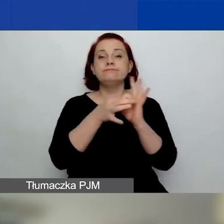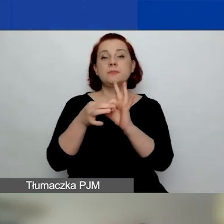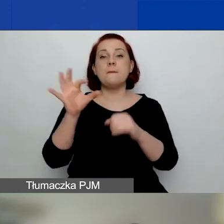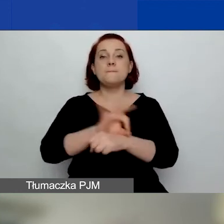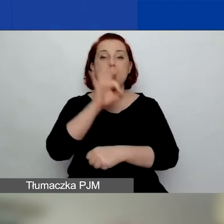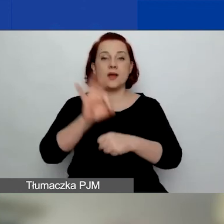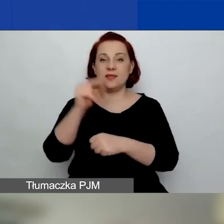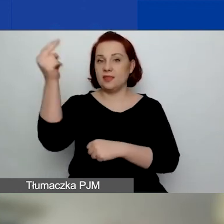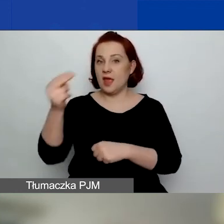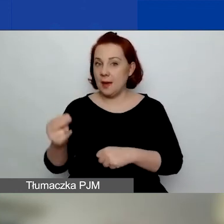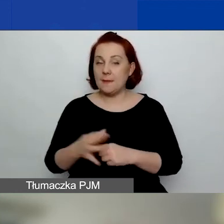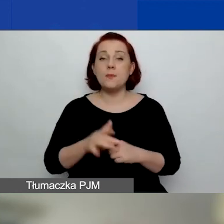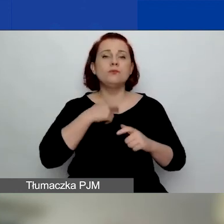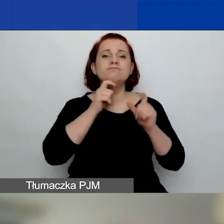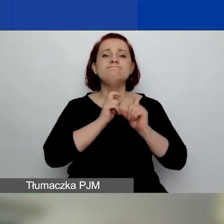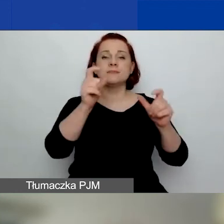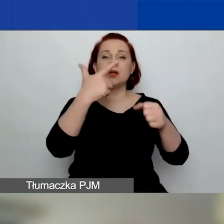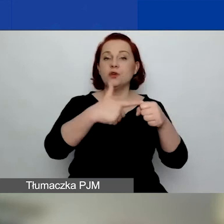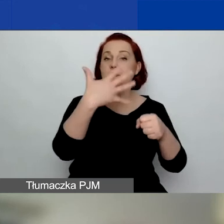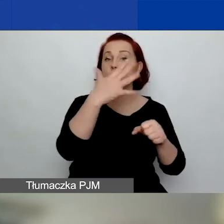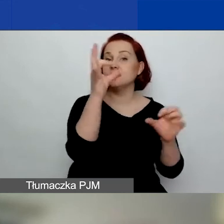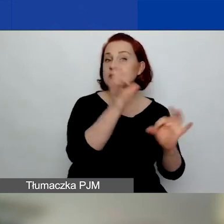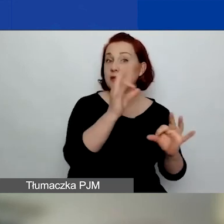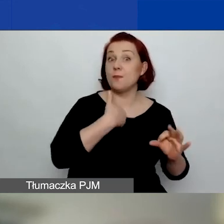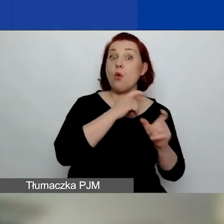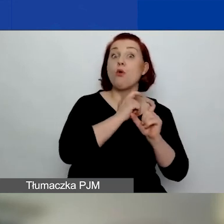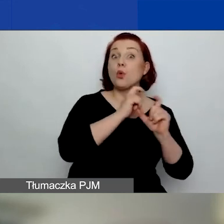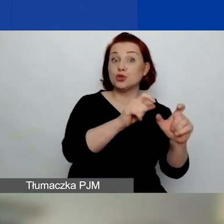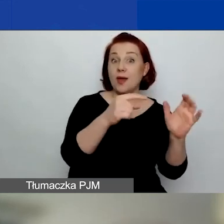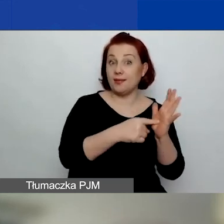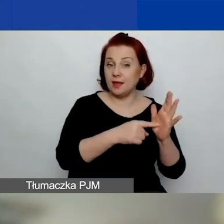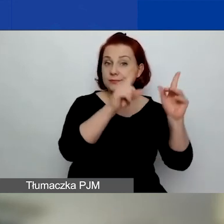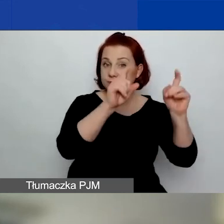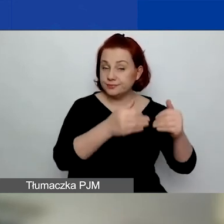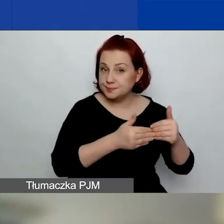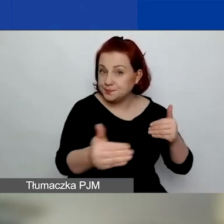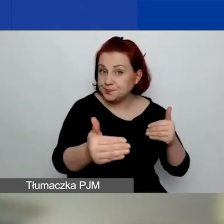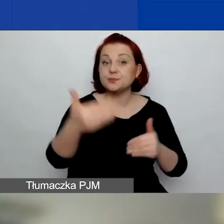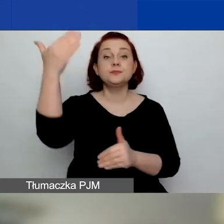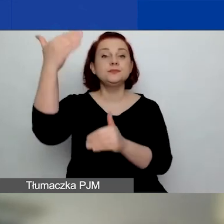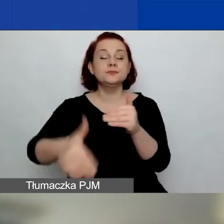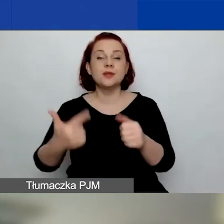Ogłosiliśmy go 25 stycznia, a zakończymy 25 marca.